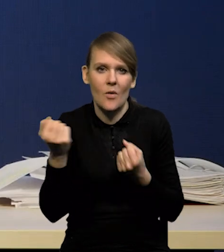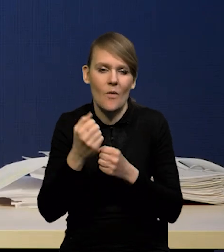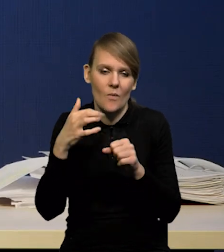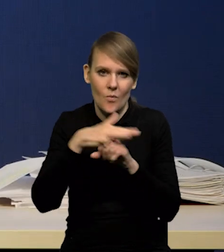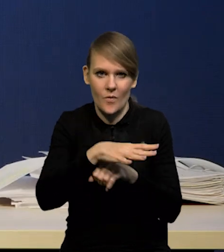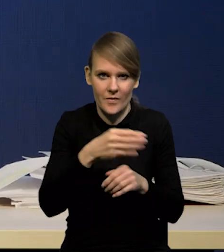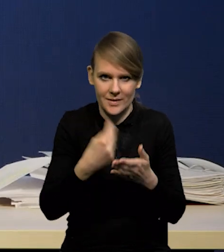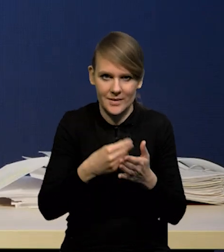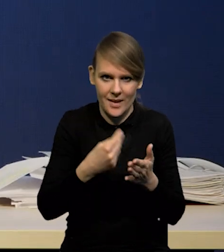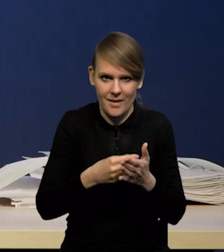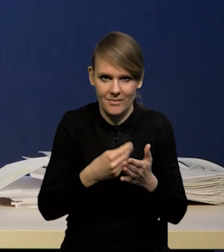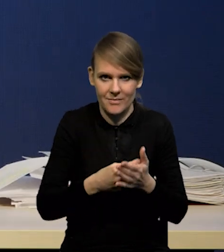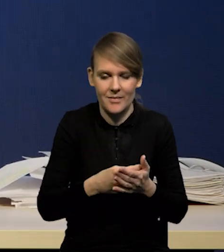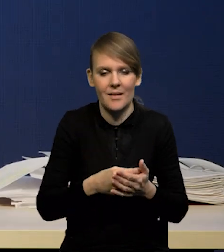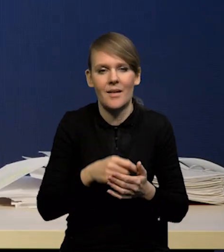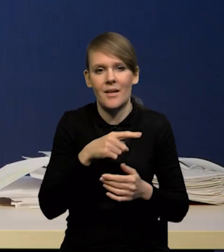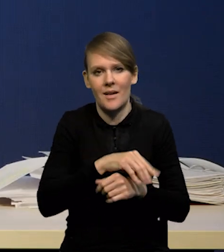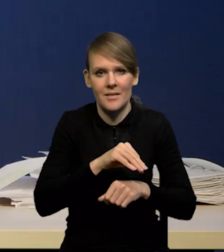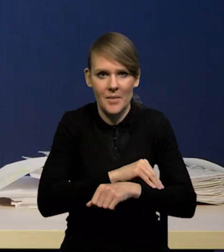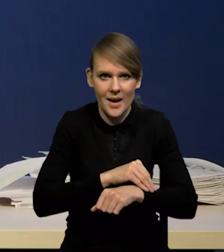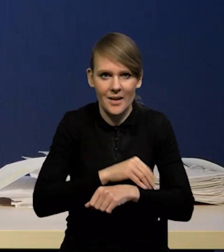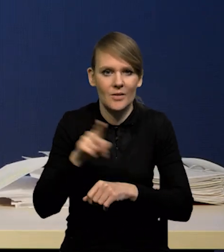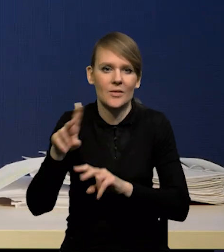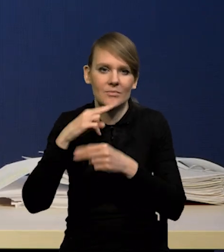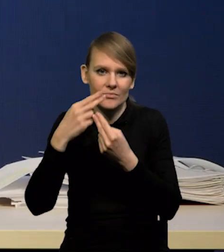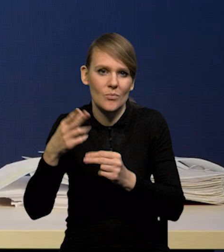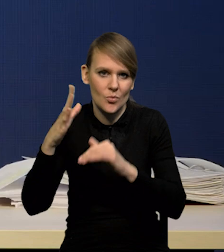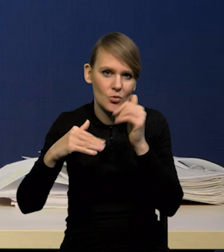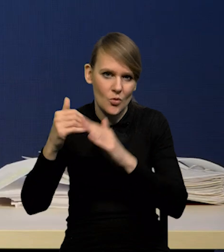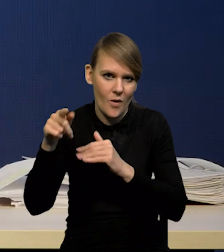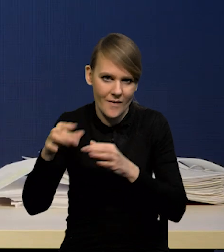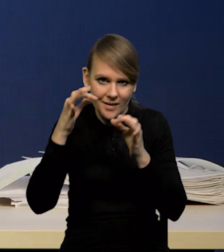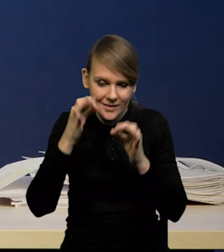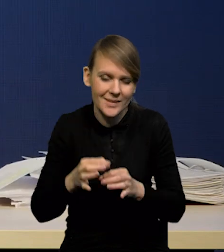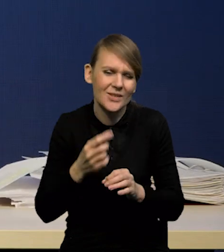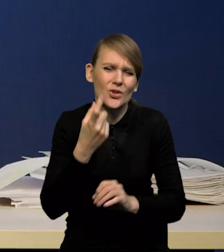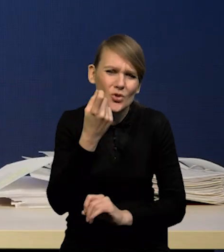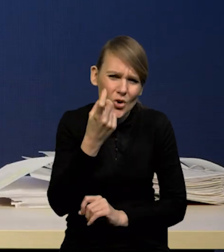odbudowy aktywności w Chinach. On jakiś tam oczywiście będzie, ale nieznaczący,